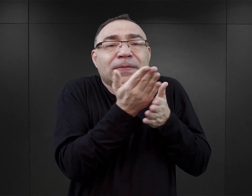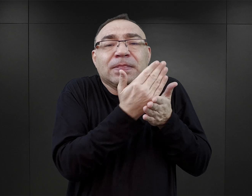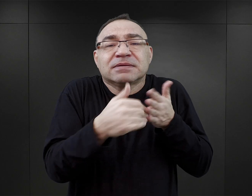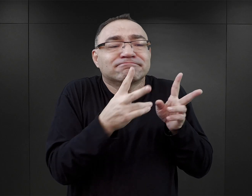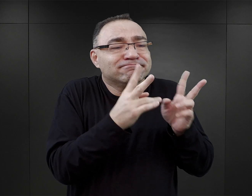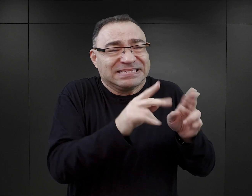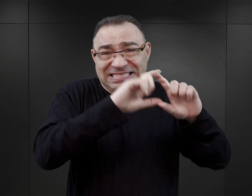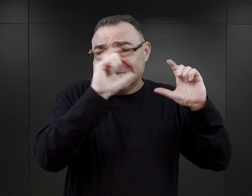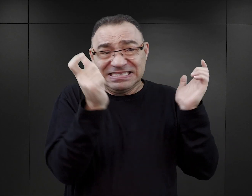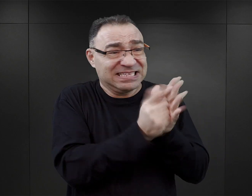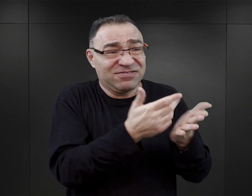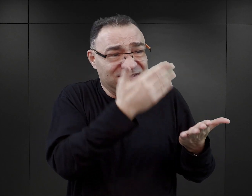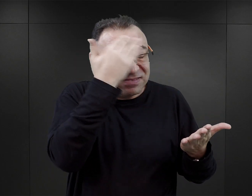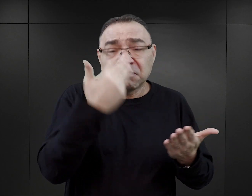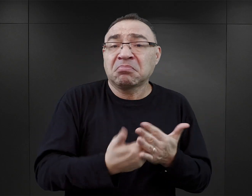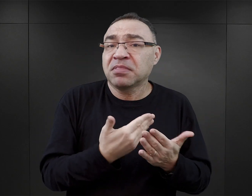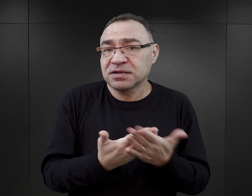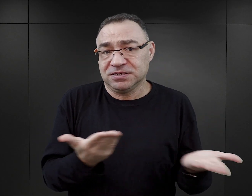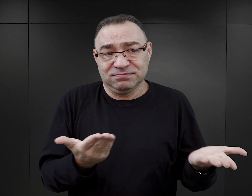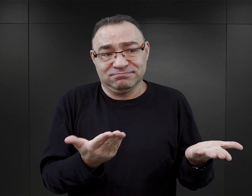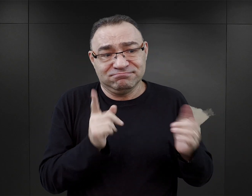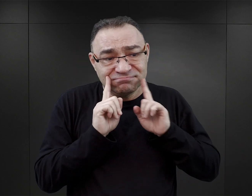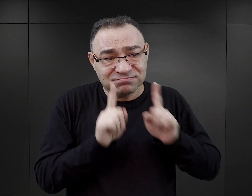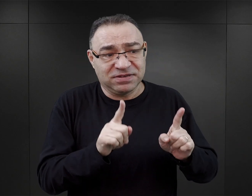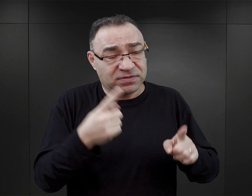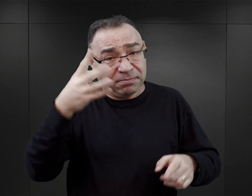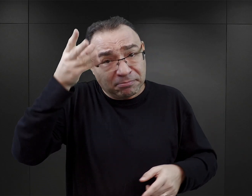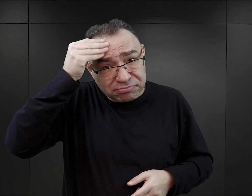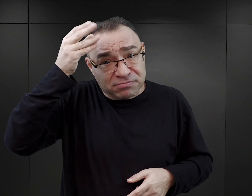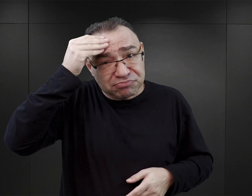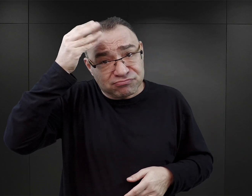ta fragmentaryczność wynika zarówno z tego, że pamięć nie jest doskonała,